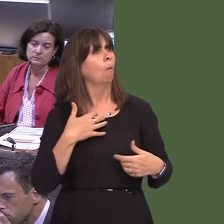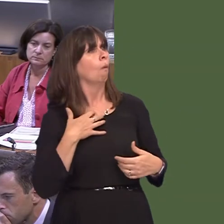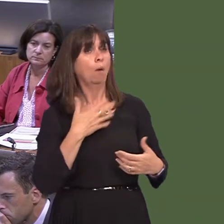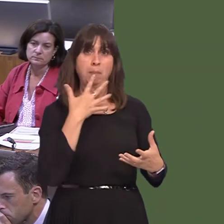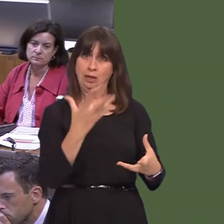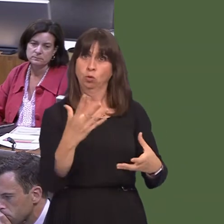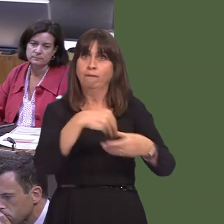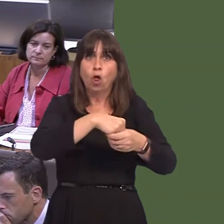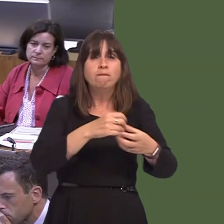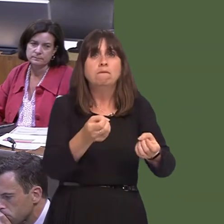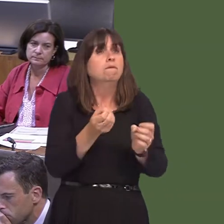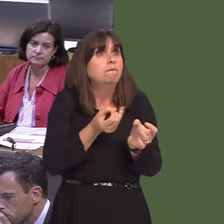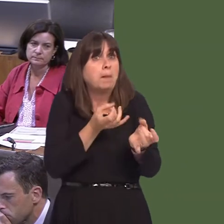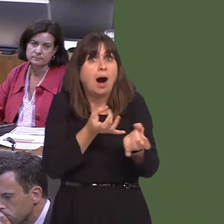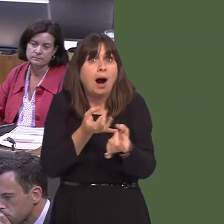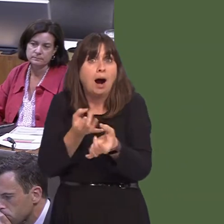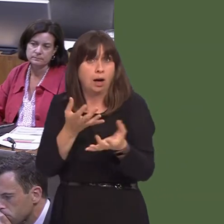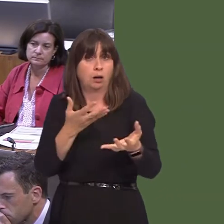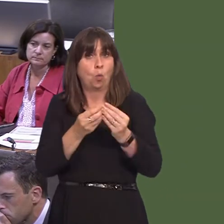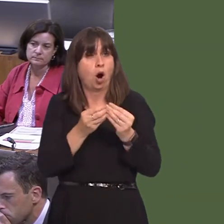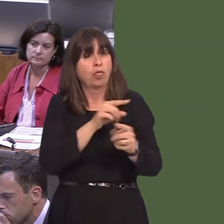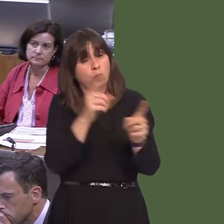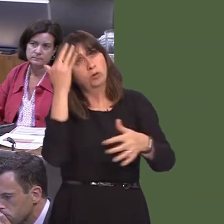yng ngorllewin Cymru? OAQ52295 Carwyn Jones AM: Mae bwrdd iechyd prifysgol